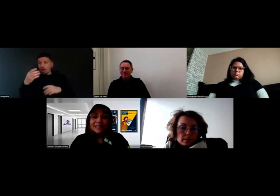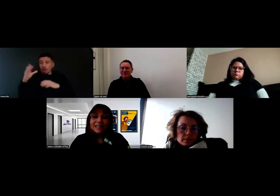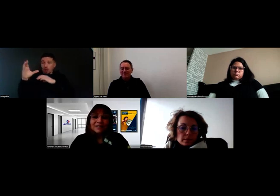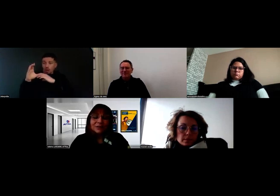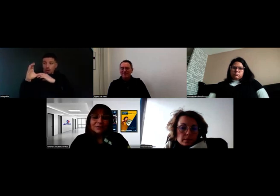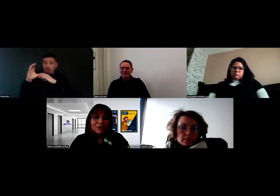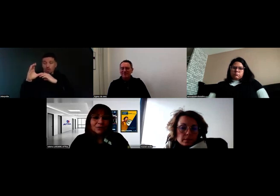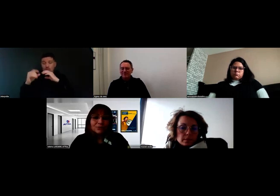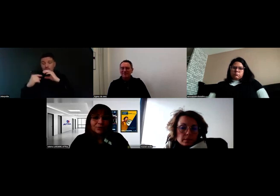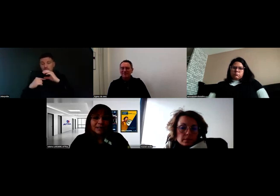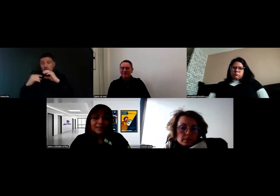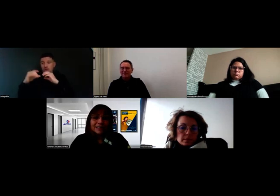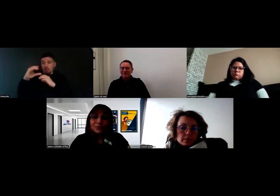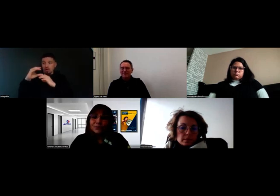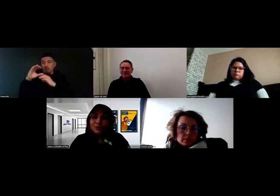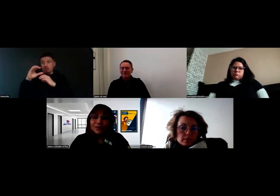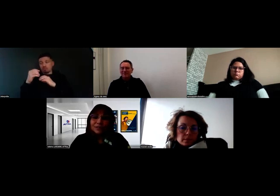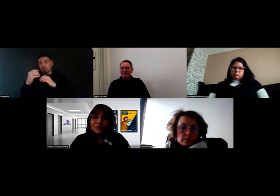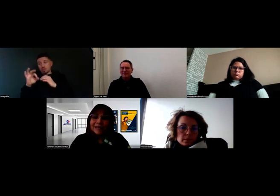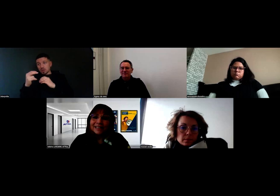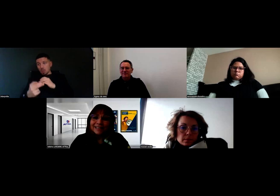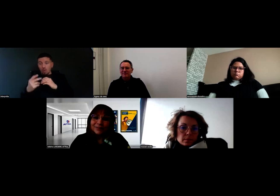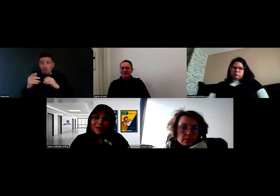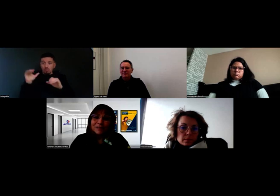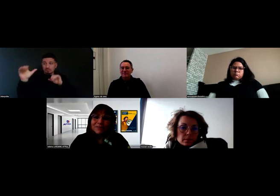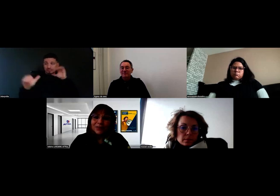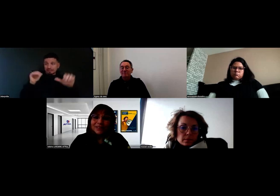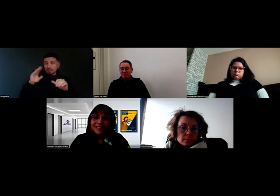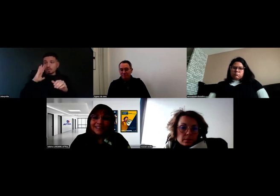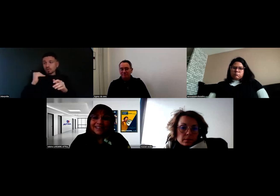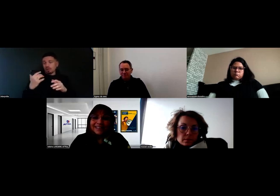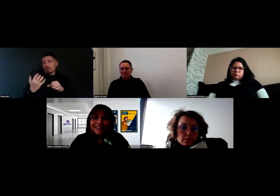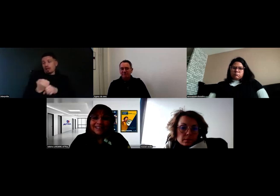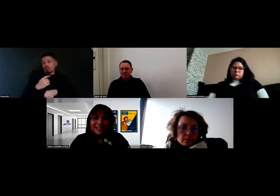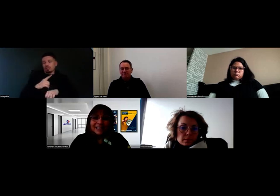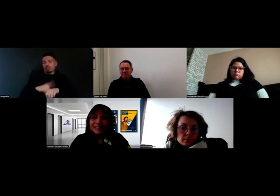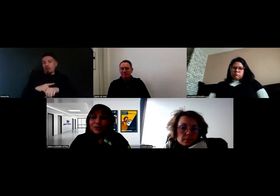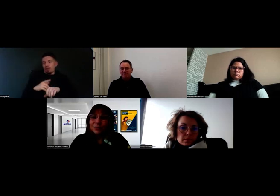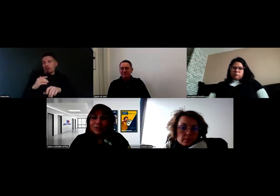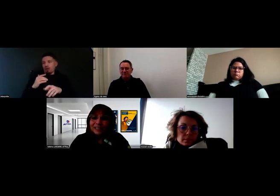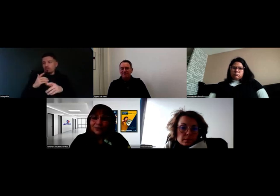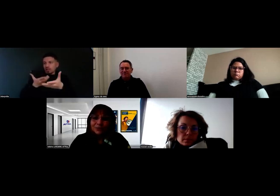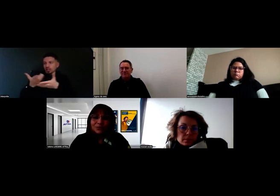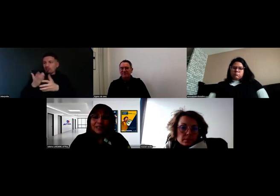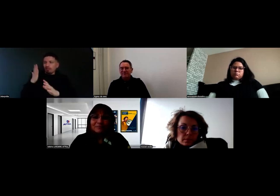Et là, en effet, gagnons du temps à nous parler rapidement et à s'adresser aux bonnes personnes tout de suite,